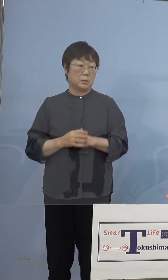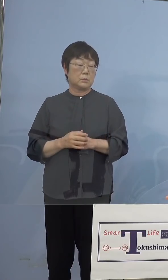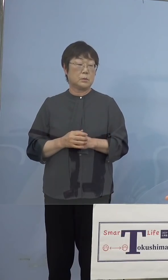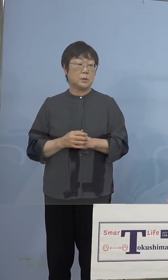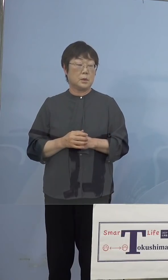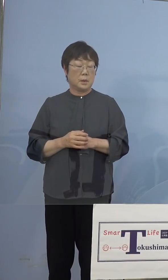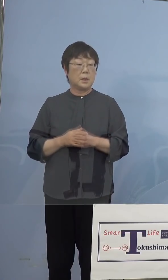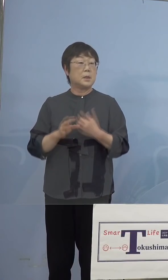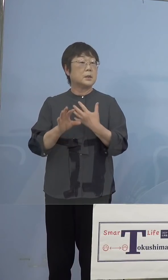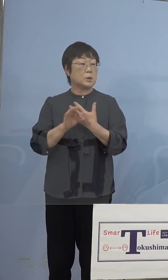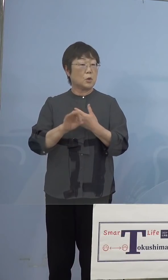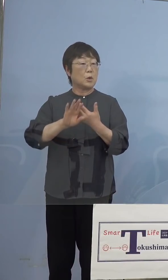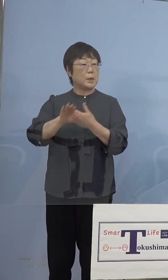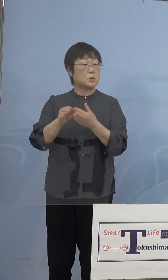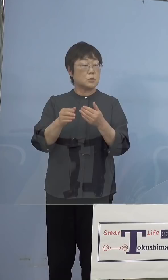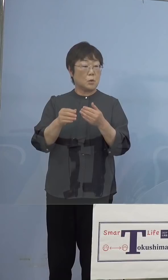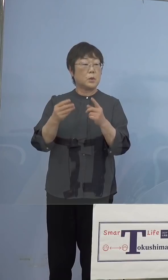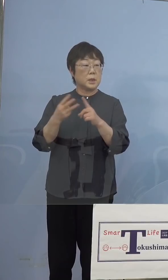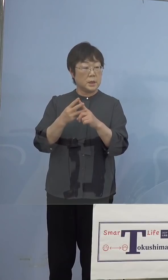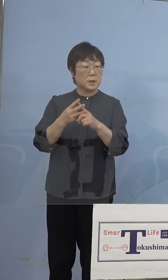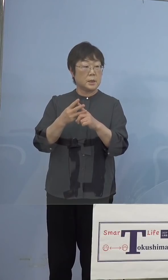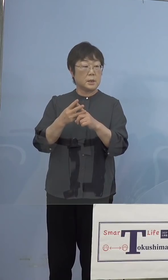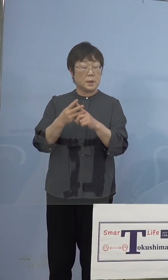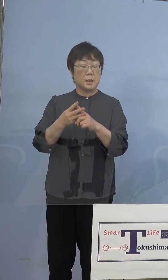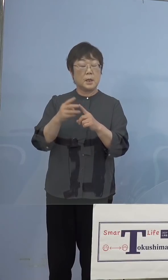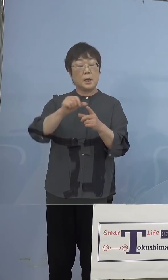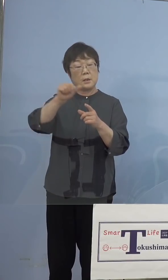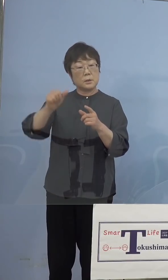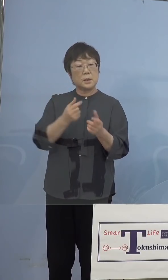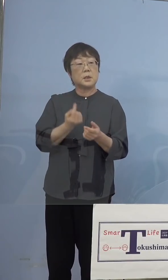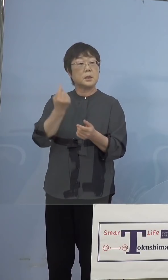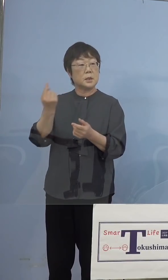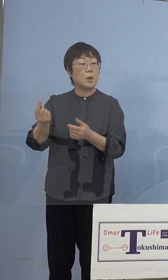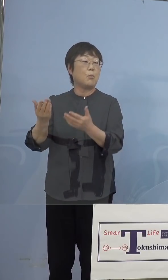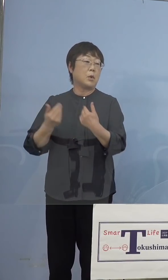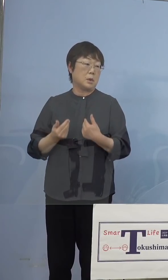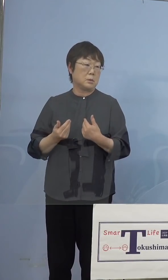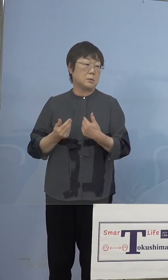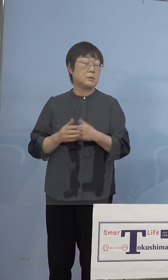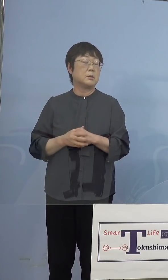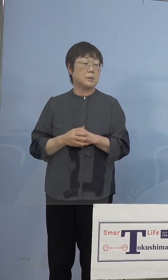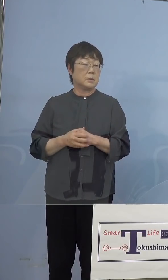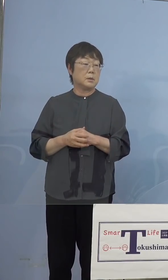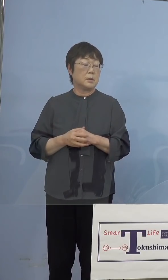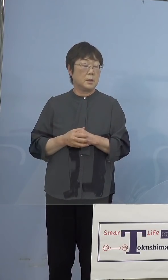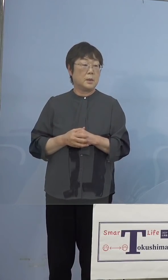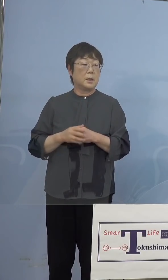例えばこちらに来ていただくという お約束があれば、当然県の大規模接種会場で